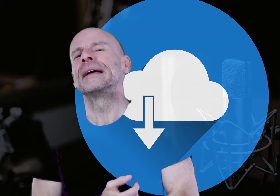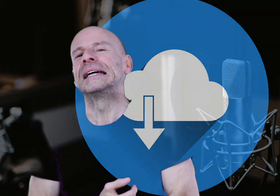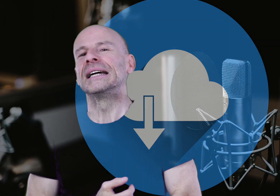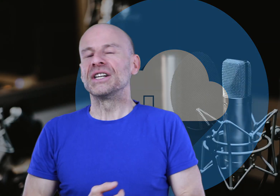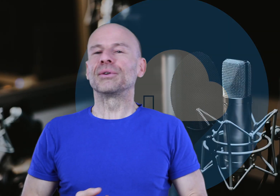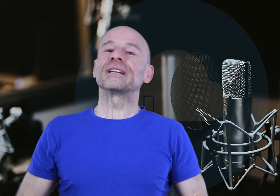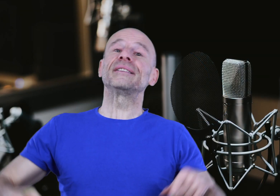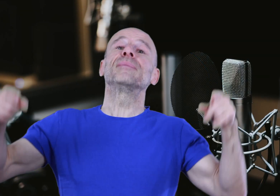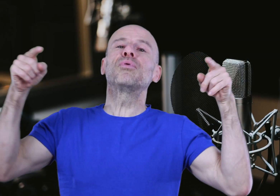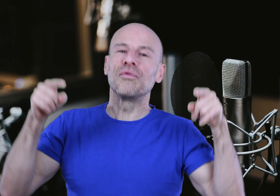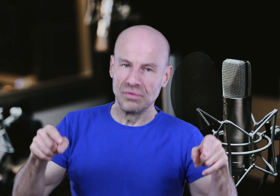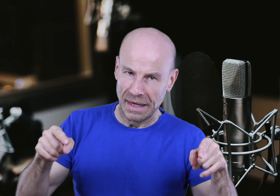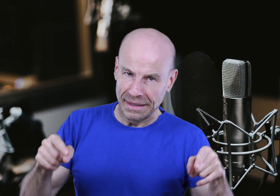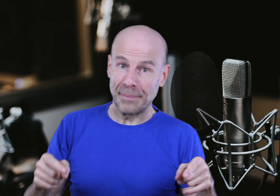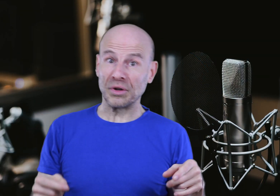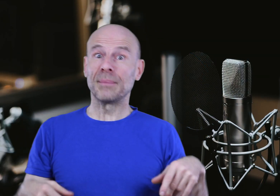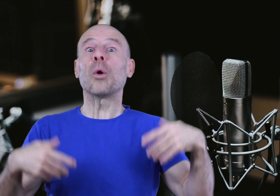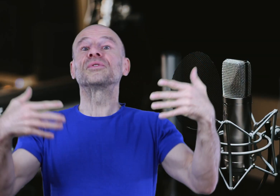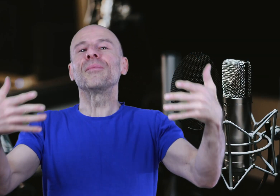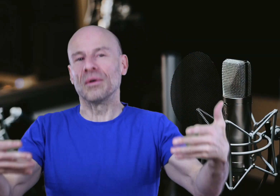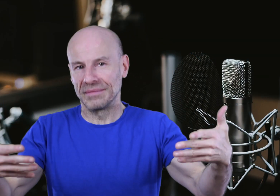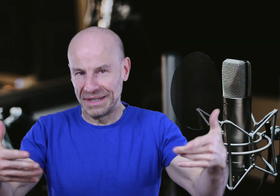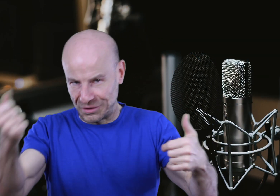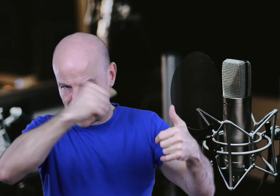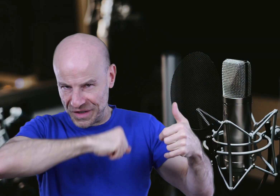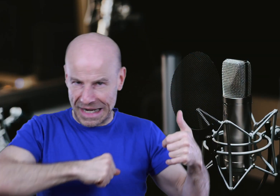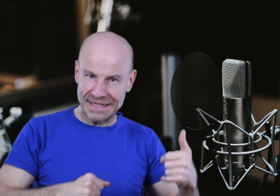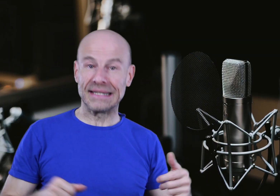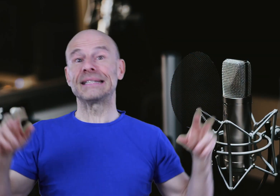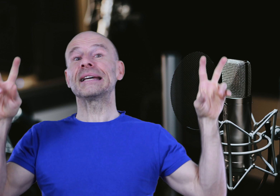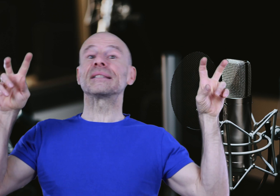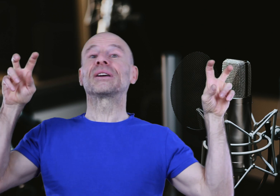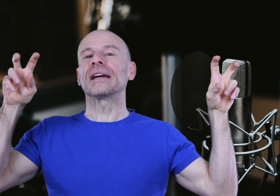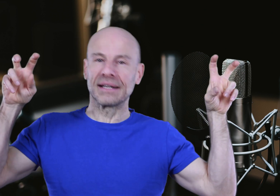J’ai donc décidé POUR VOUS d’apporter promptement la touche finale à cette “Sieste